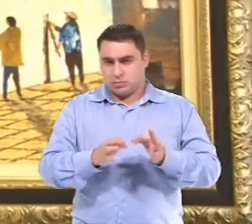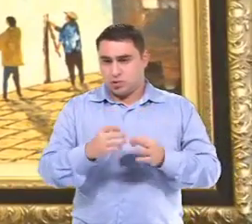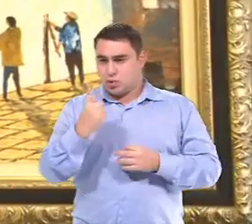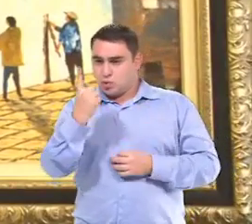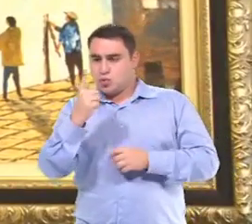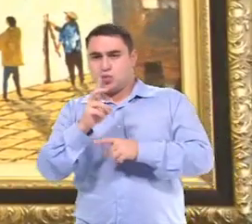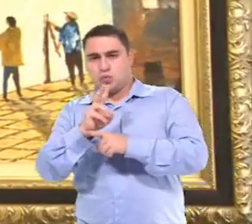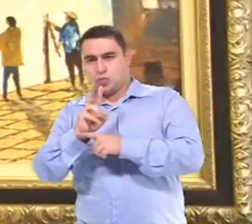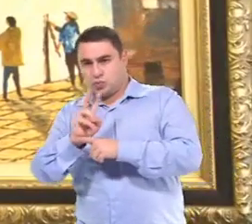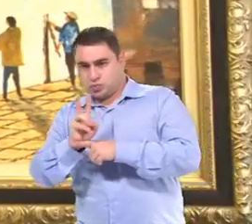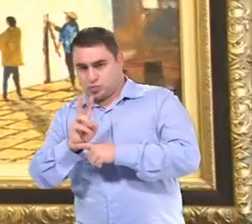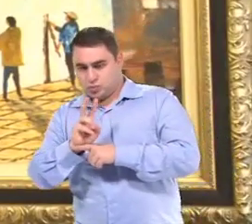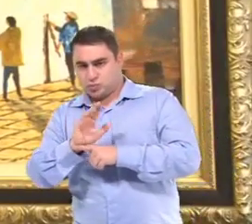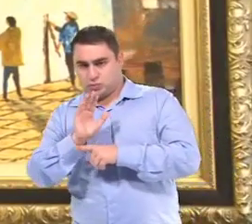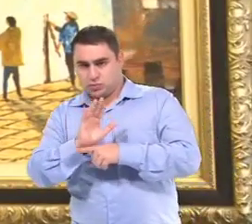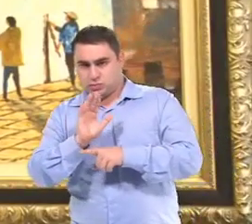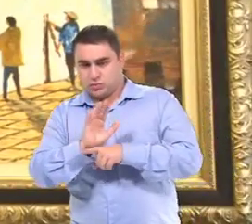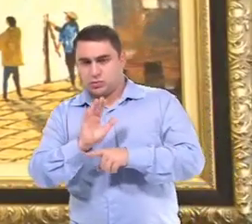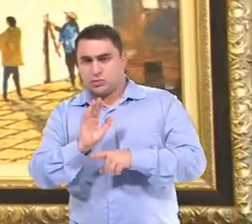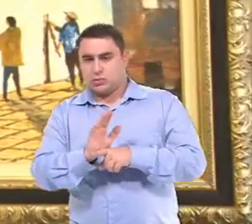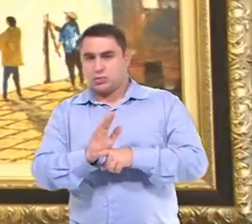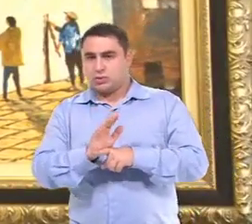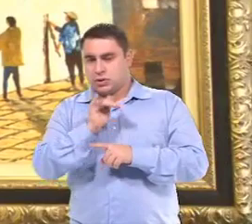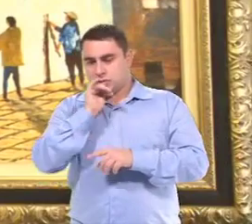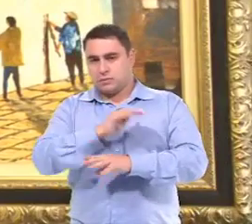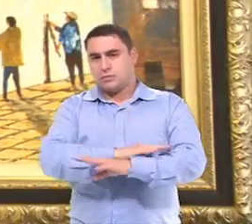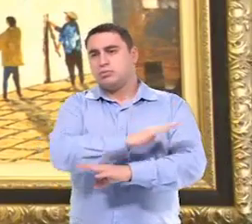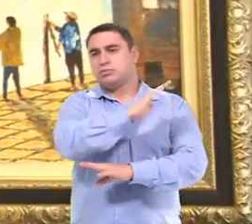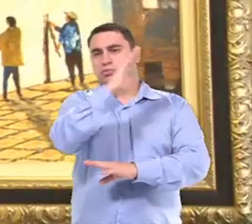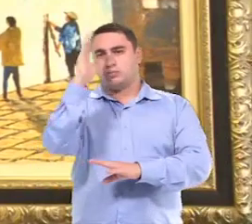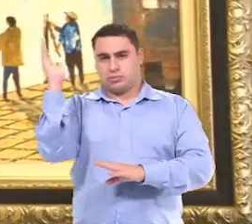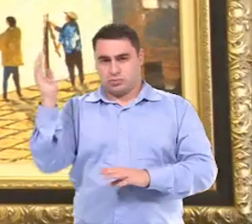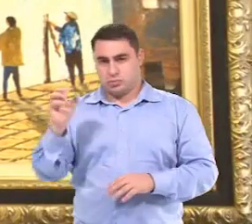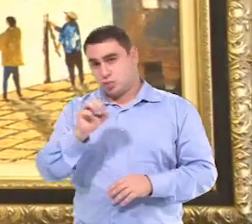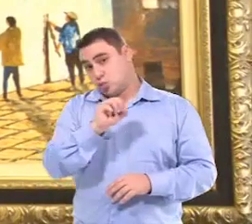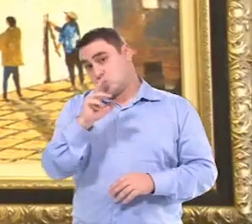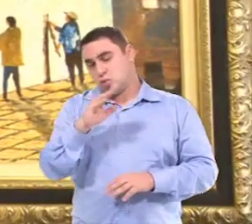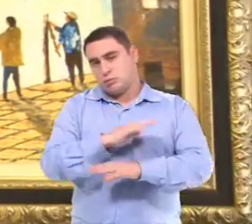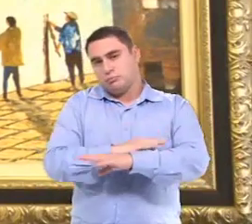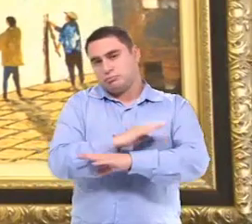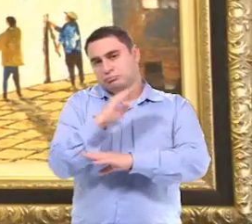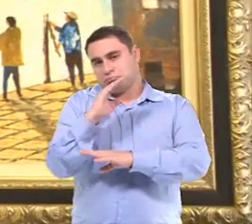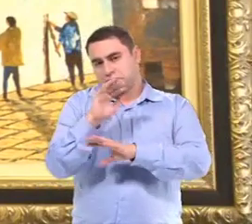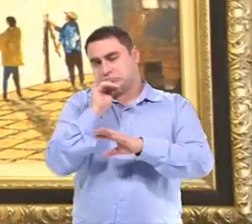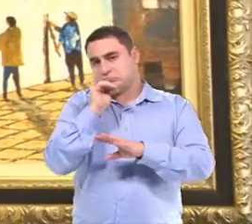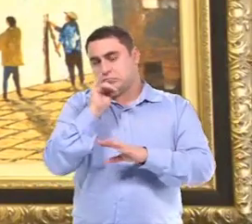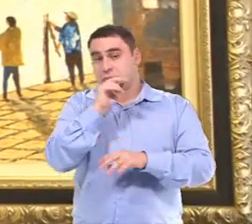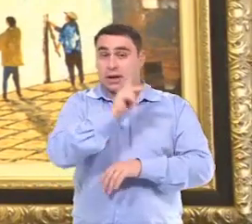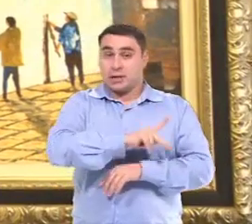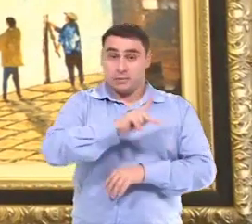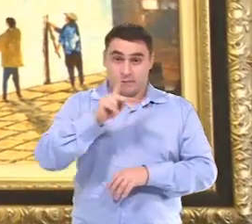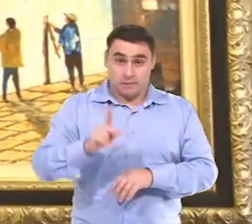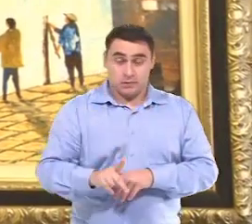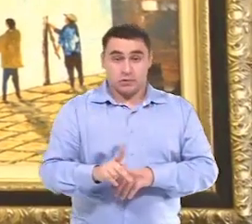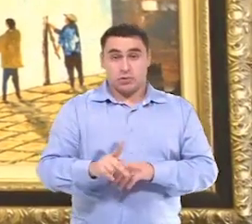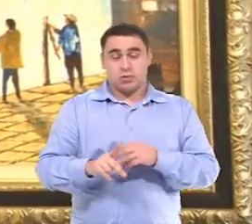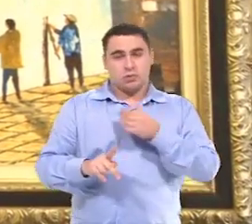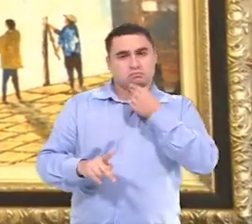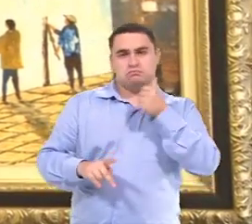Uma auxiliar, dependendo da criança, o período todo ou parte do período Para que a professora ou professor